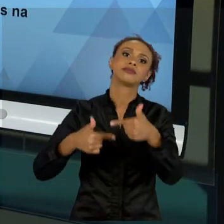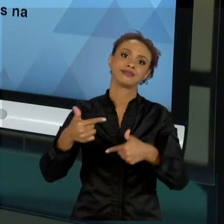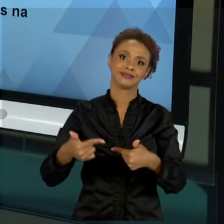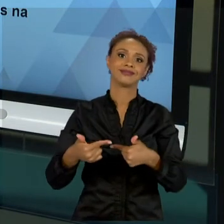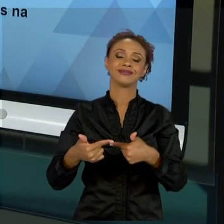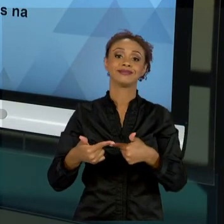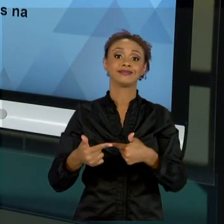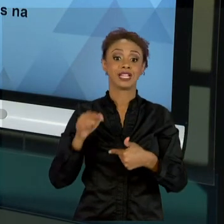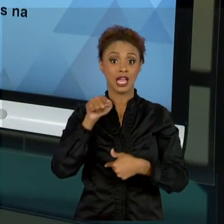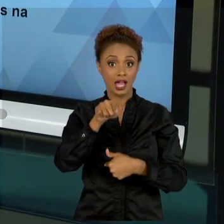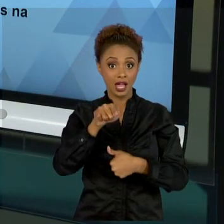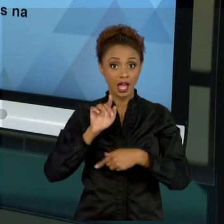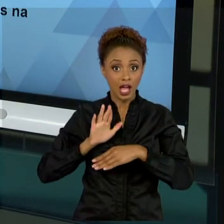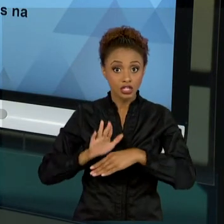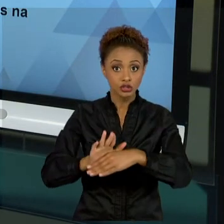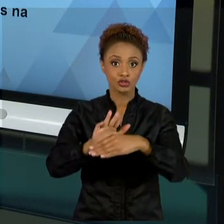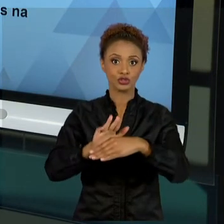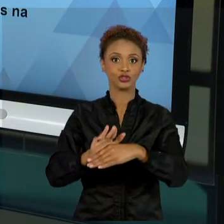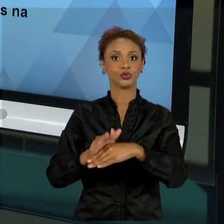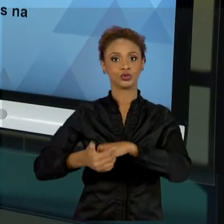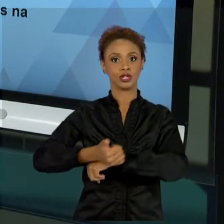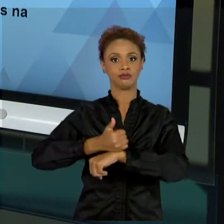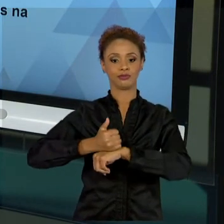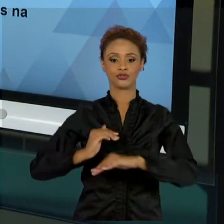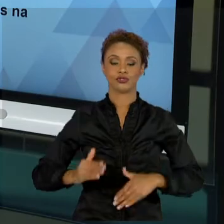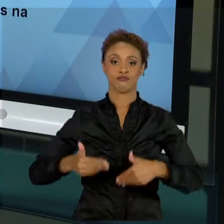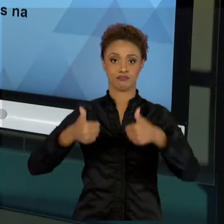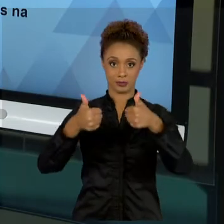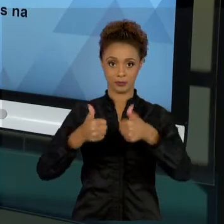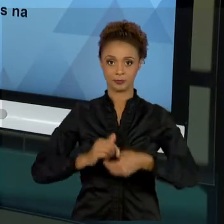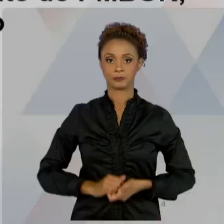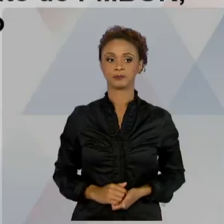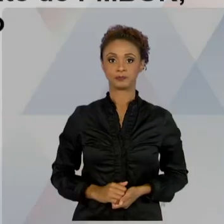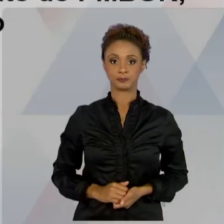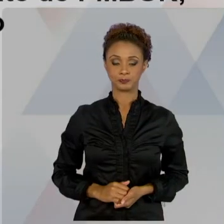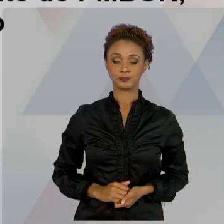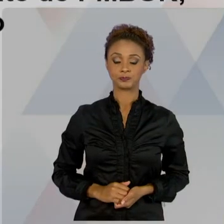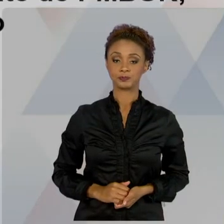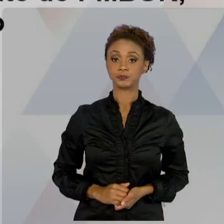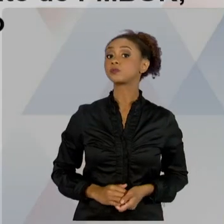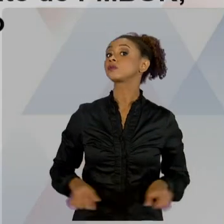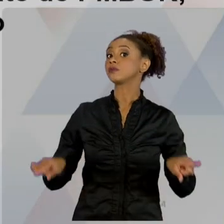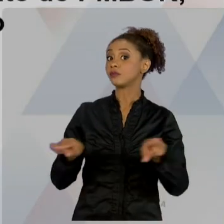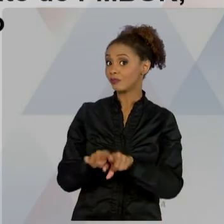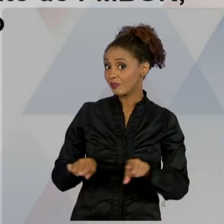QUE VOCÊ MELHORE A SUA GESTÃO EM PROJETOS. FALAMOS, ENTÃO, SOBRE PMBOK, AS MELHORES PRÁTICAS